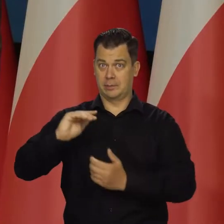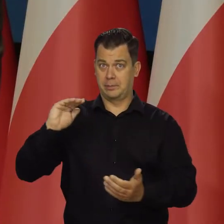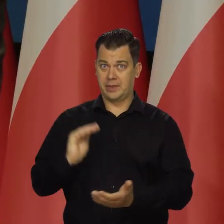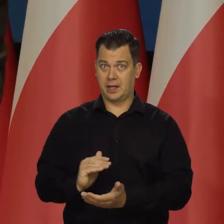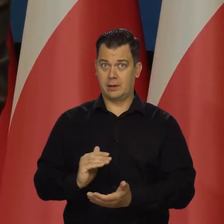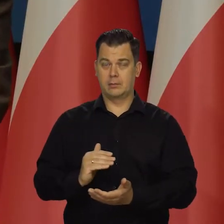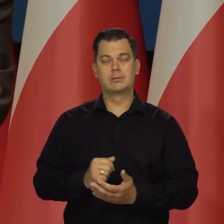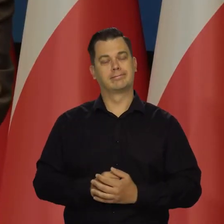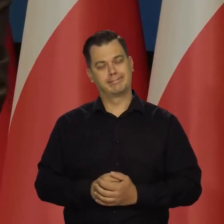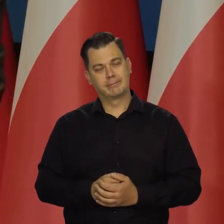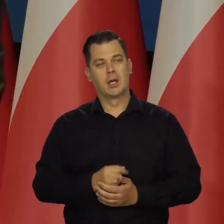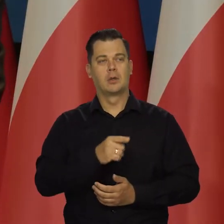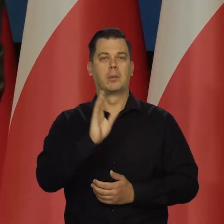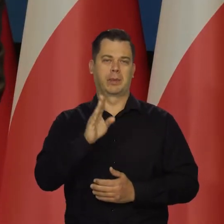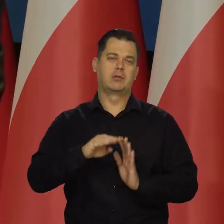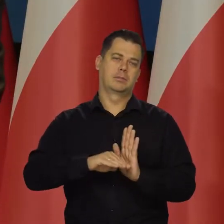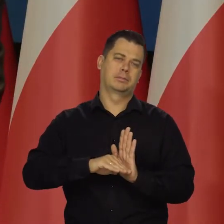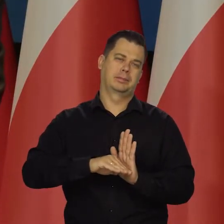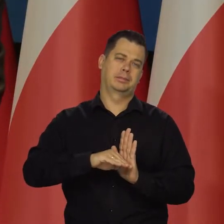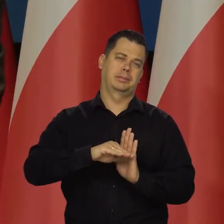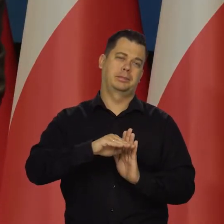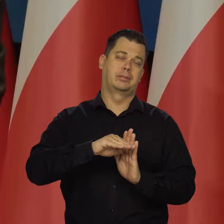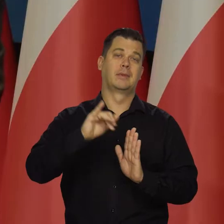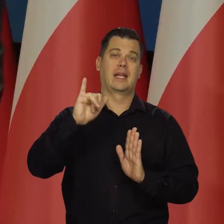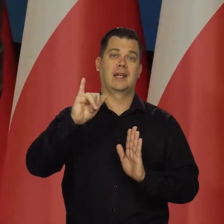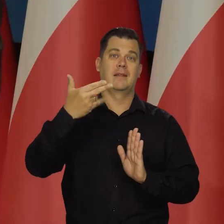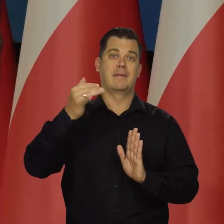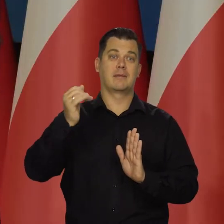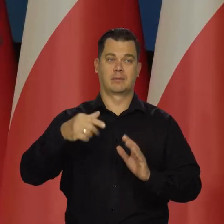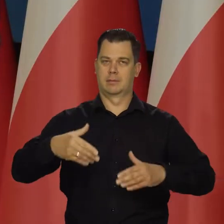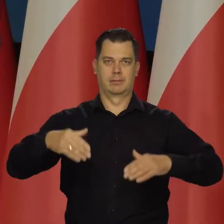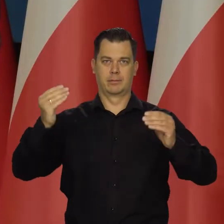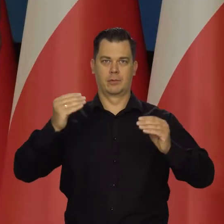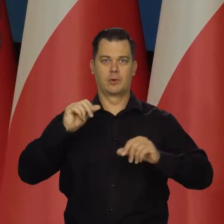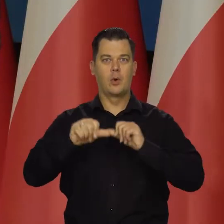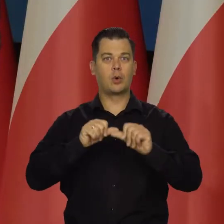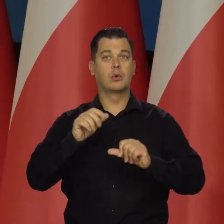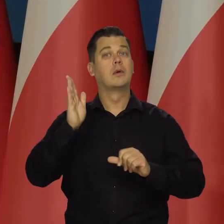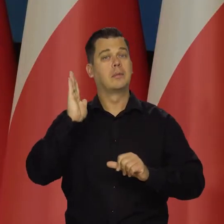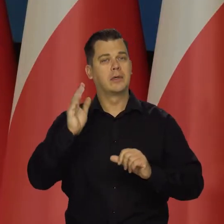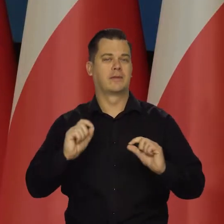no to będziemy mieli oczywiście wzrost inflacji na początku roku, Pewien wzrost inflacji.